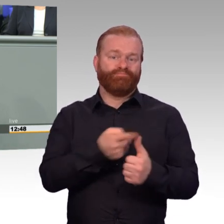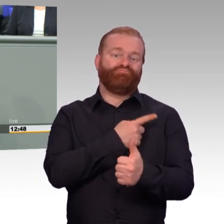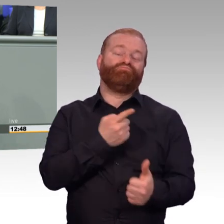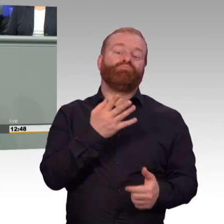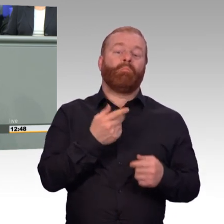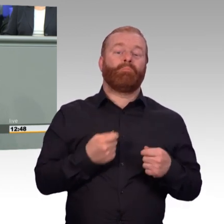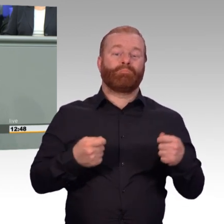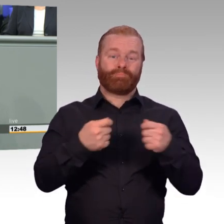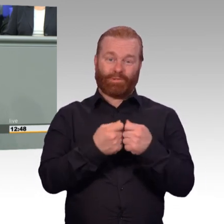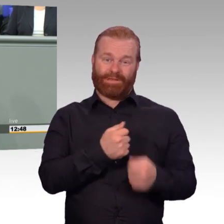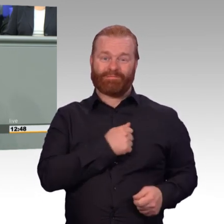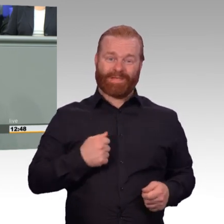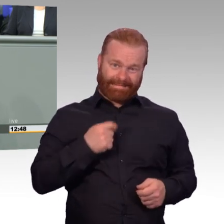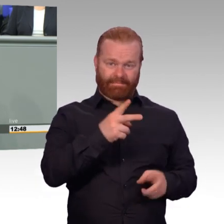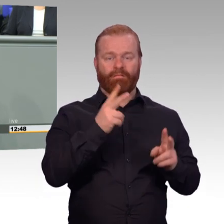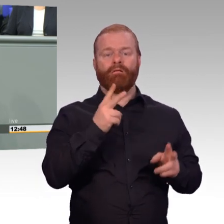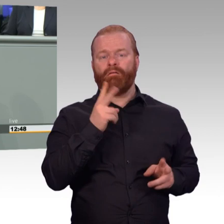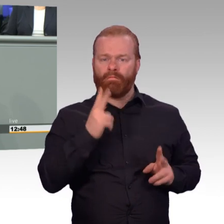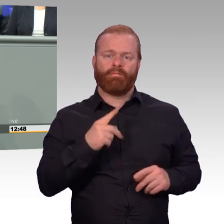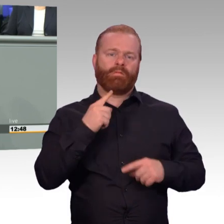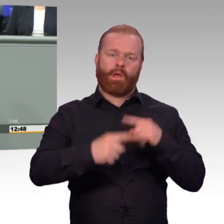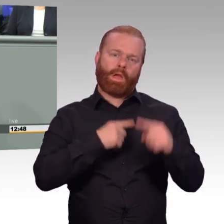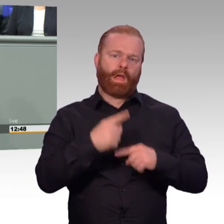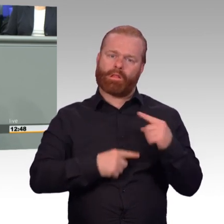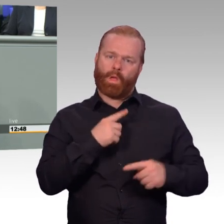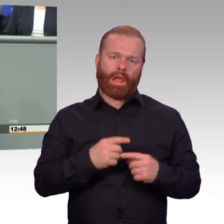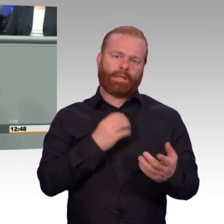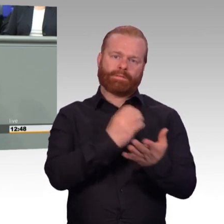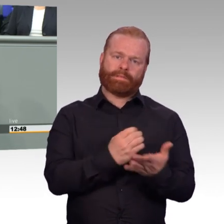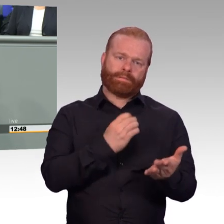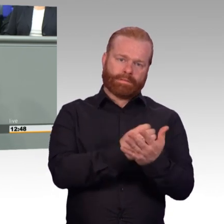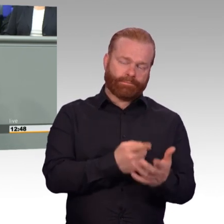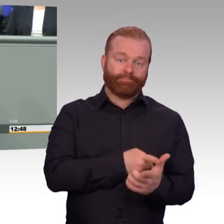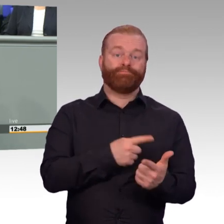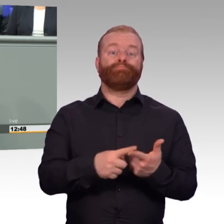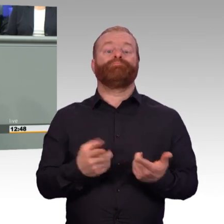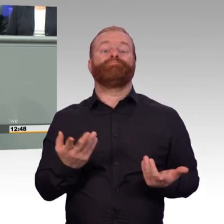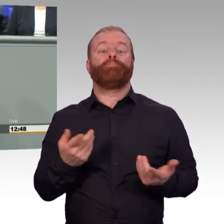nicht nur für die Soldaten, sondern auch für ihre Familien. Und sie werden die Belastungen nur auf sich nehmen